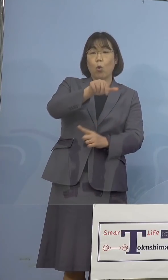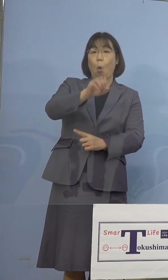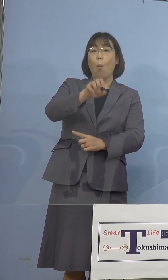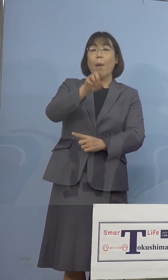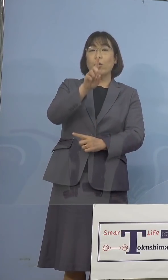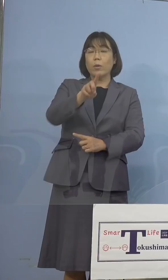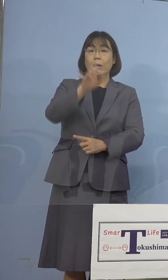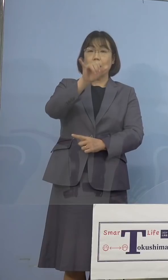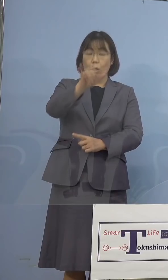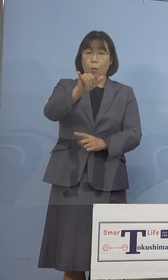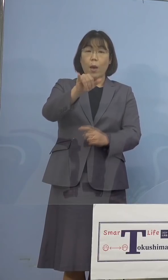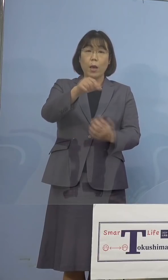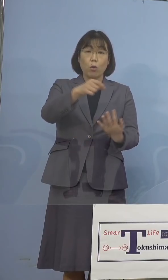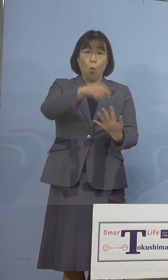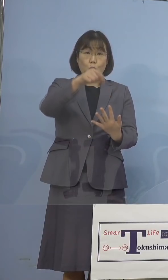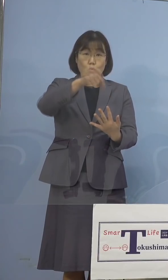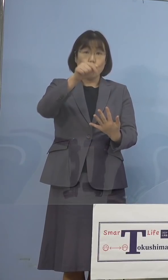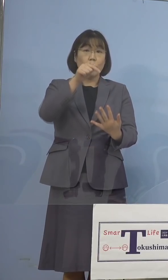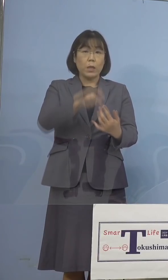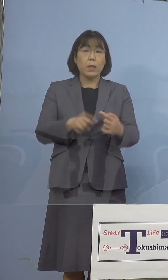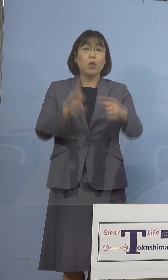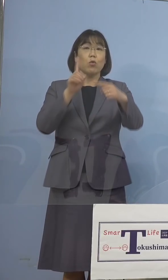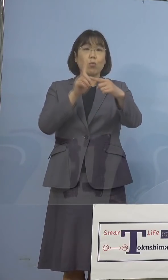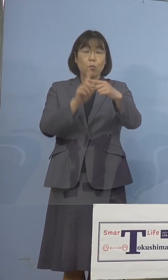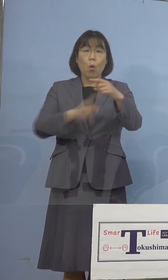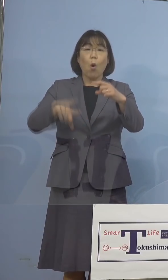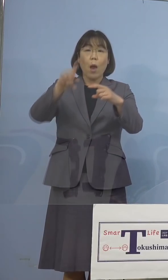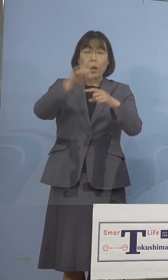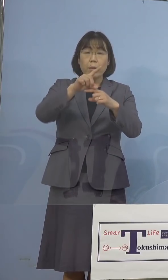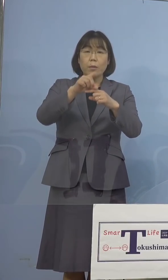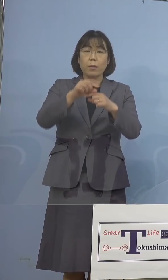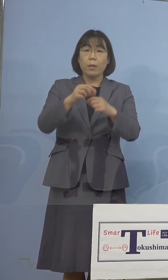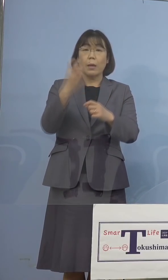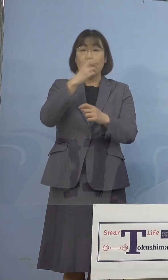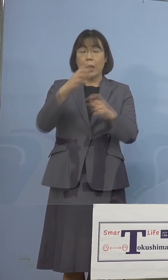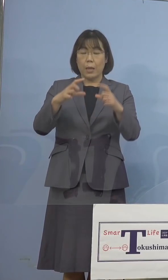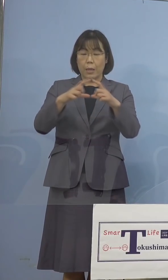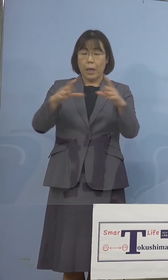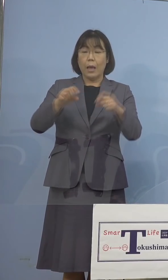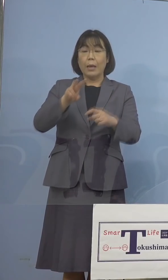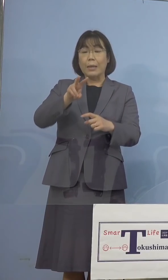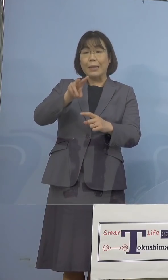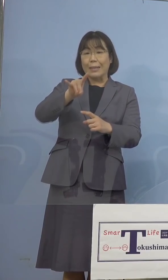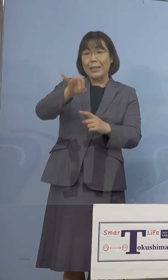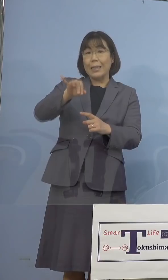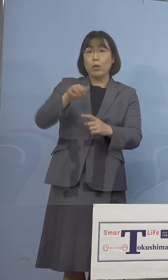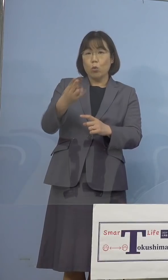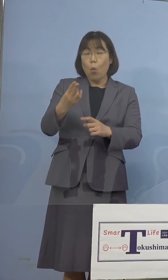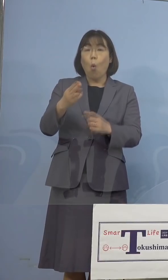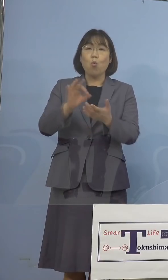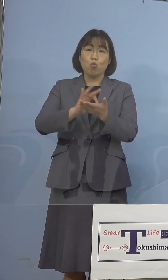スクリーニング、これに加え、検査キットを用いた、 インド株でありますが